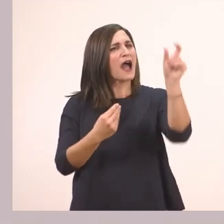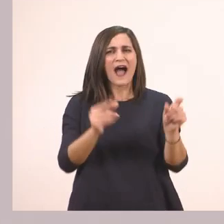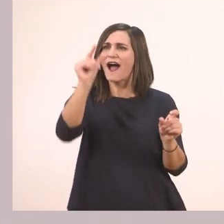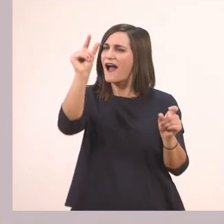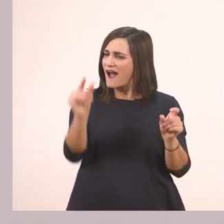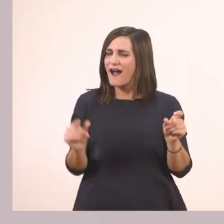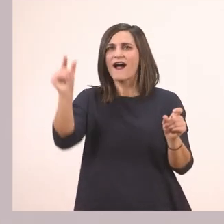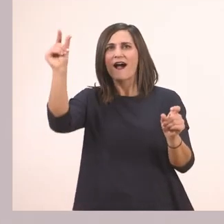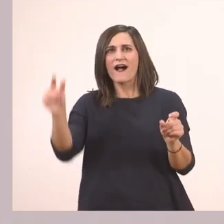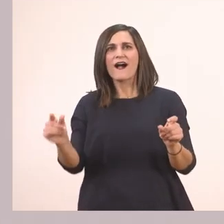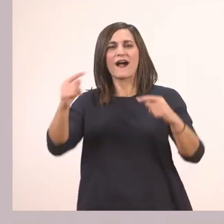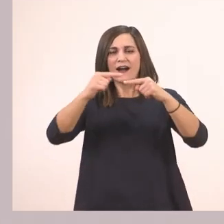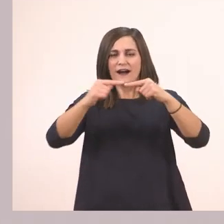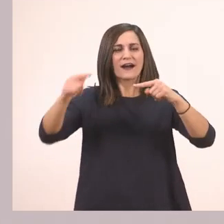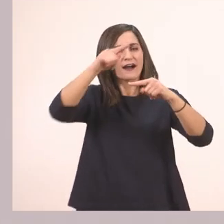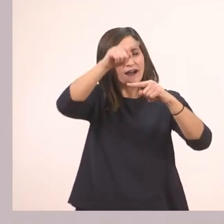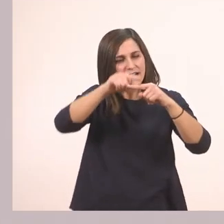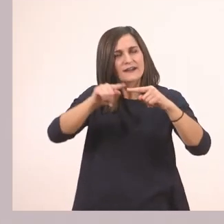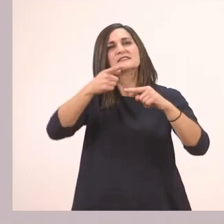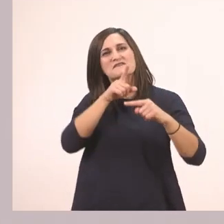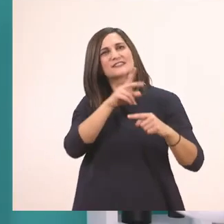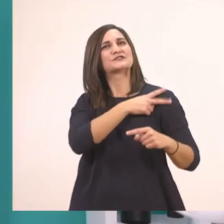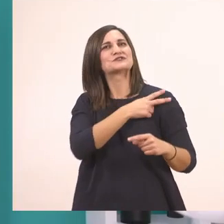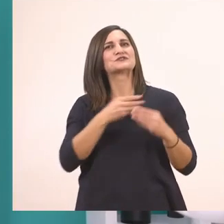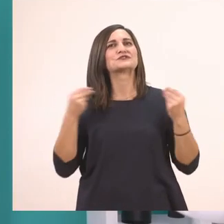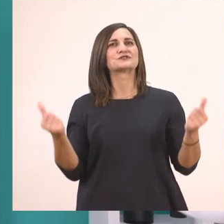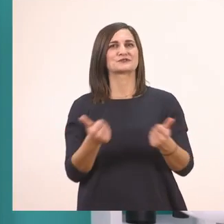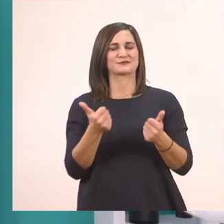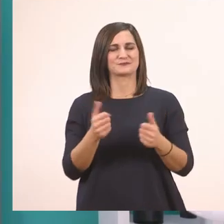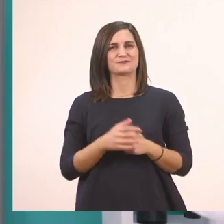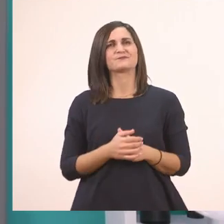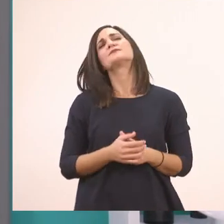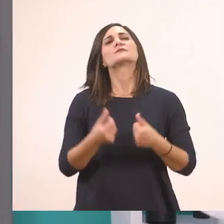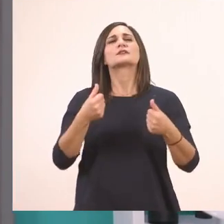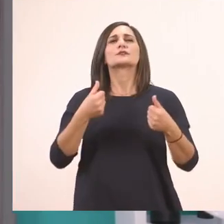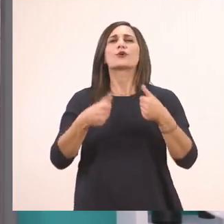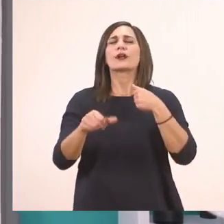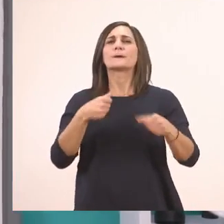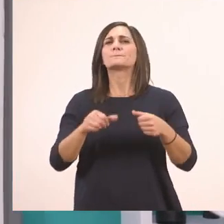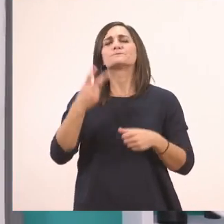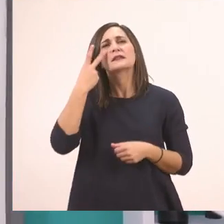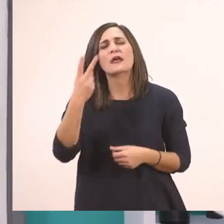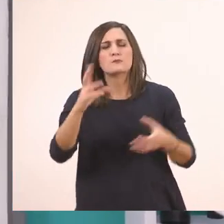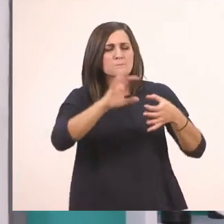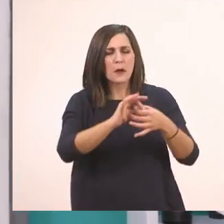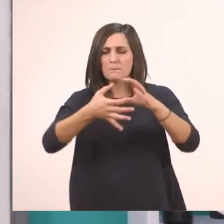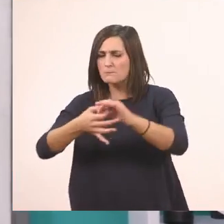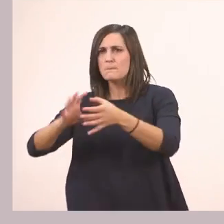Και να ακουμπάνε στις γραμμούλες όπως έχουμε πει. Λοιπόν πάμε τώρα στο παζλ μας. Ποια λεξούλα γράφει το παζλ;